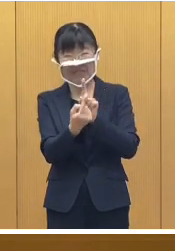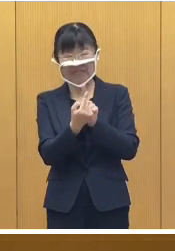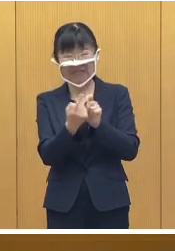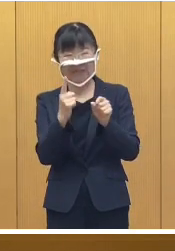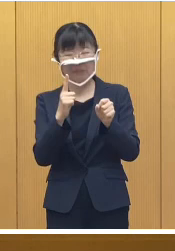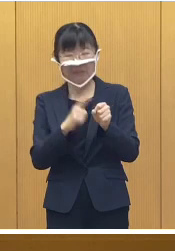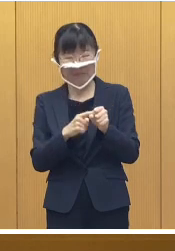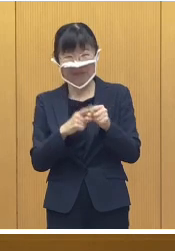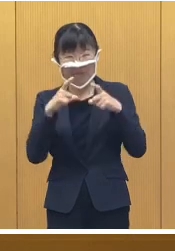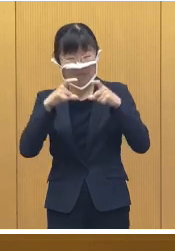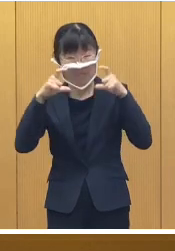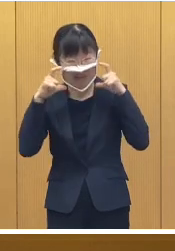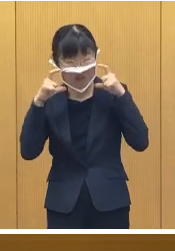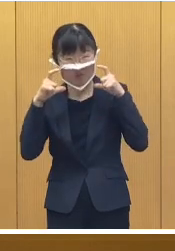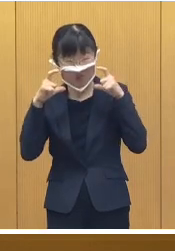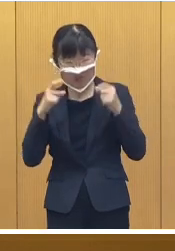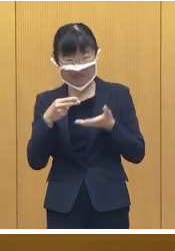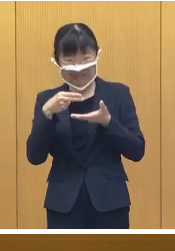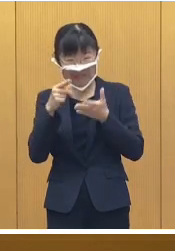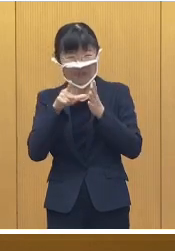マスクの着用や黙食など